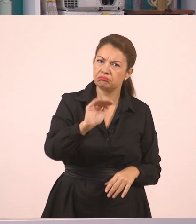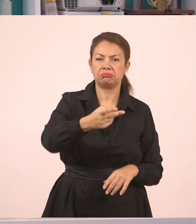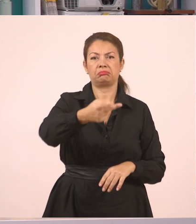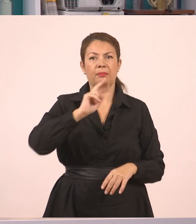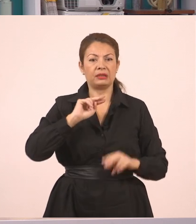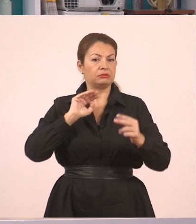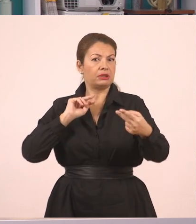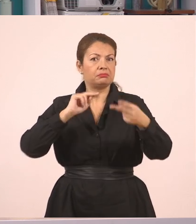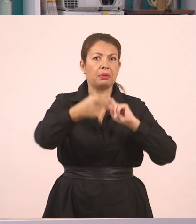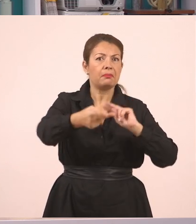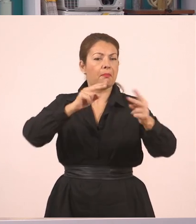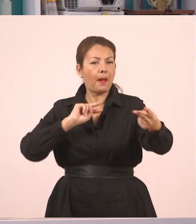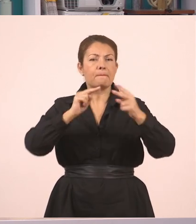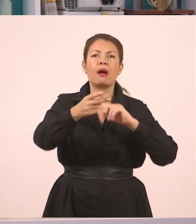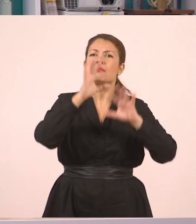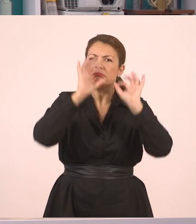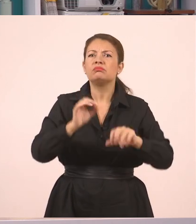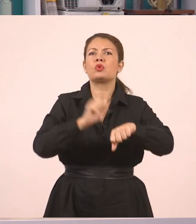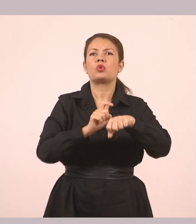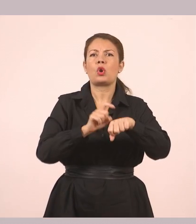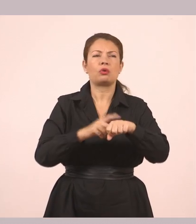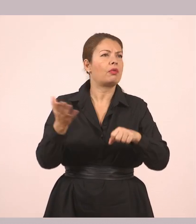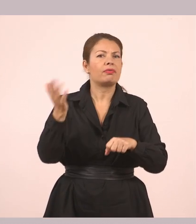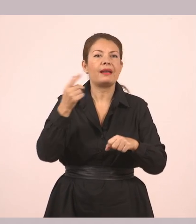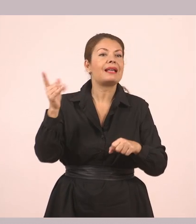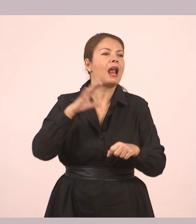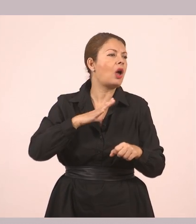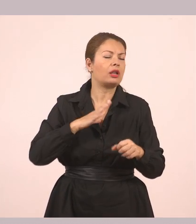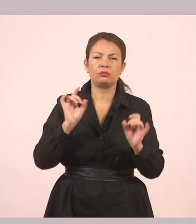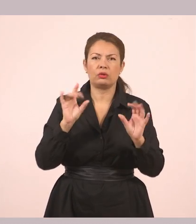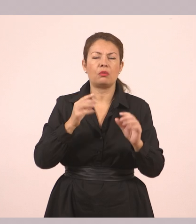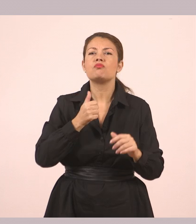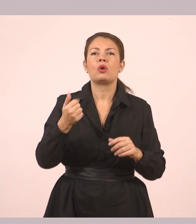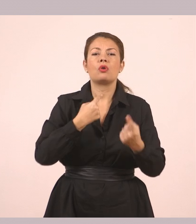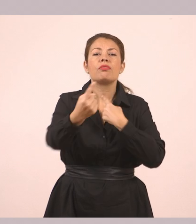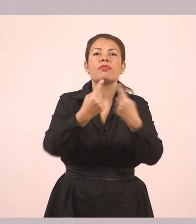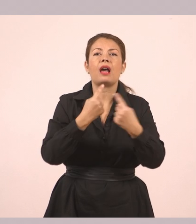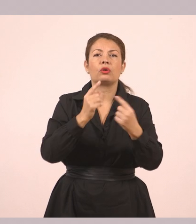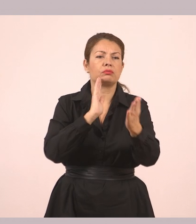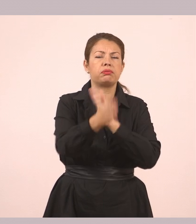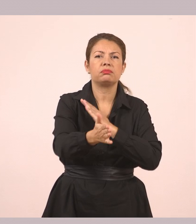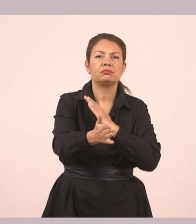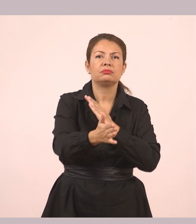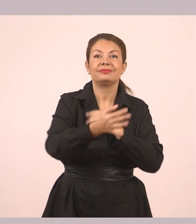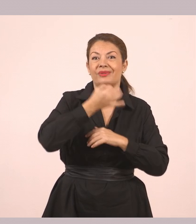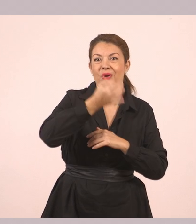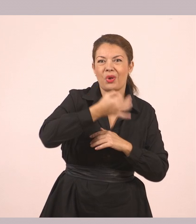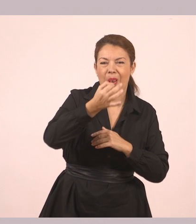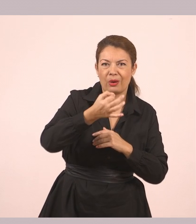εκείνη τη στιγμή, χωρίς παρεμβολές. Και: «Τι να σε φιλέψουμε;», «Πώς και έτσι νωρίς; Θα ερχόμουν να σε πάρω.»